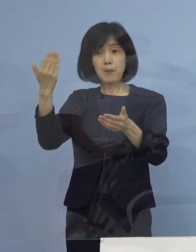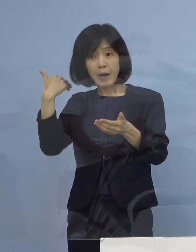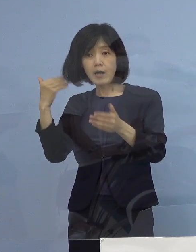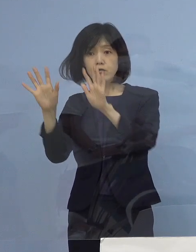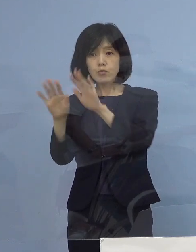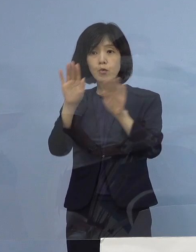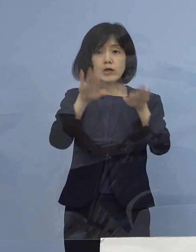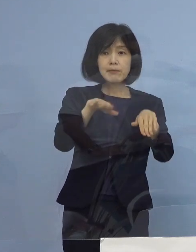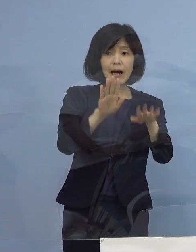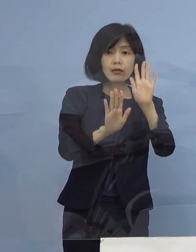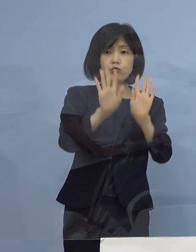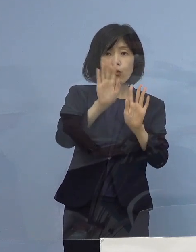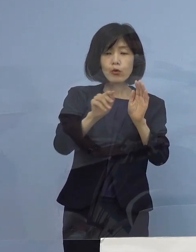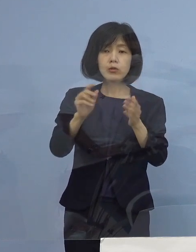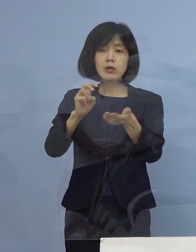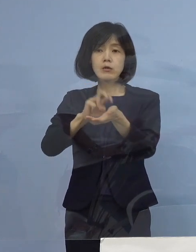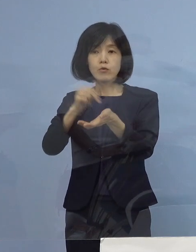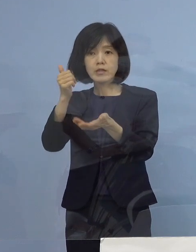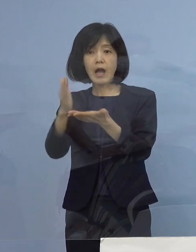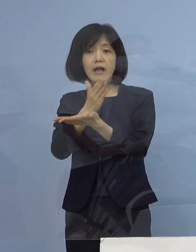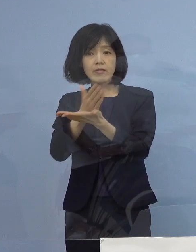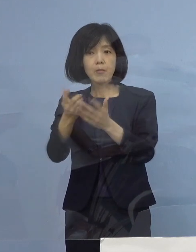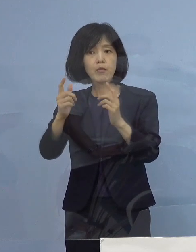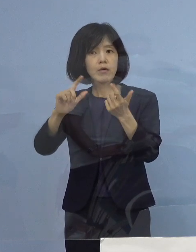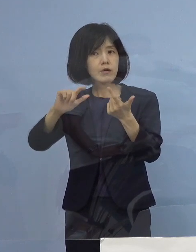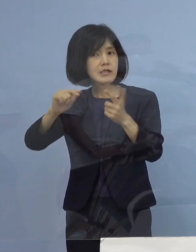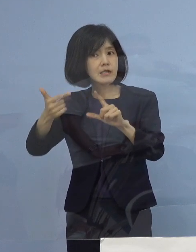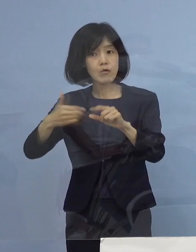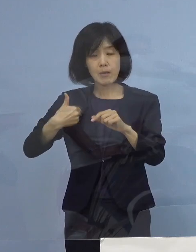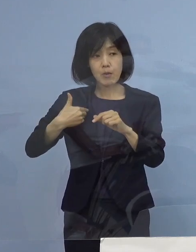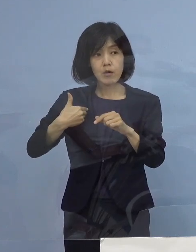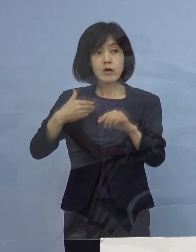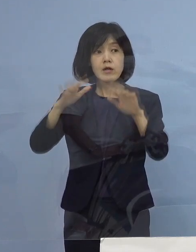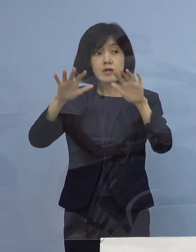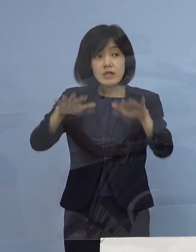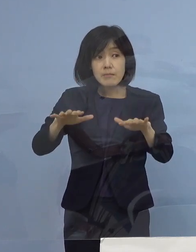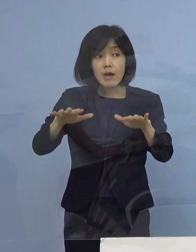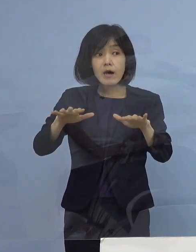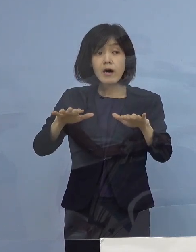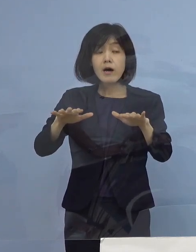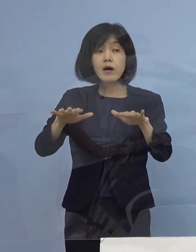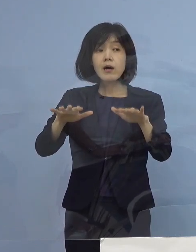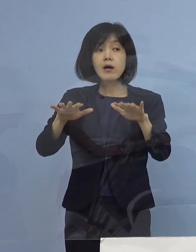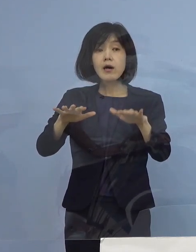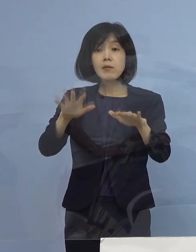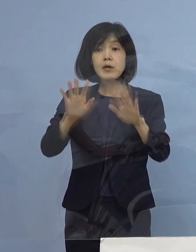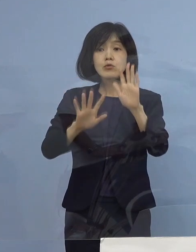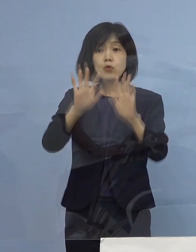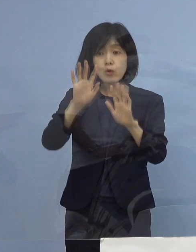現時点で入院されている方とか 宿泊療養の施設に入られている方はどういった